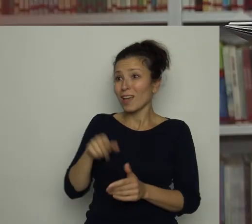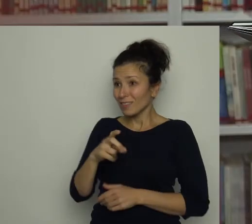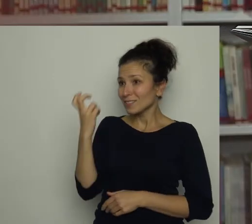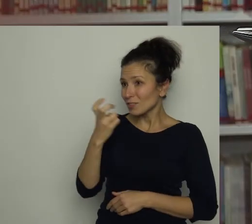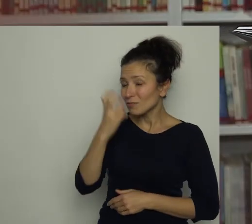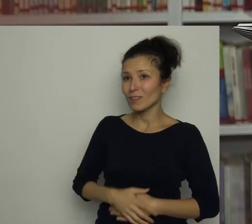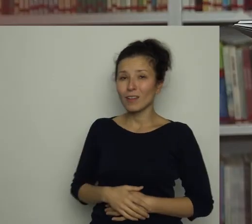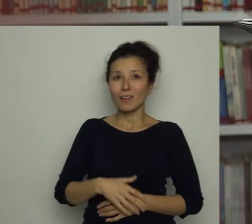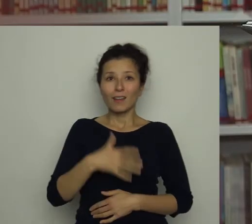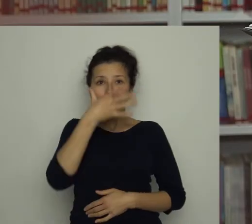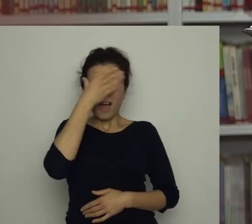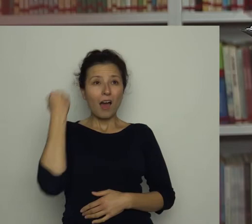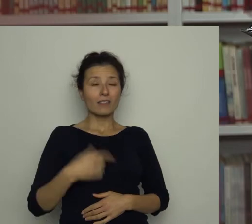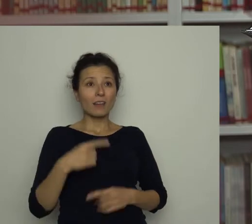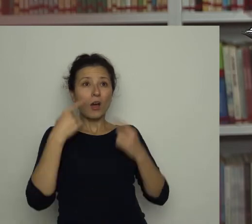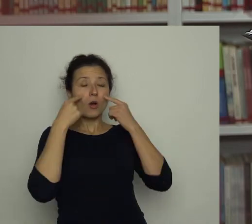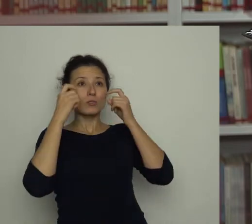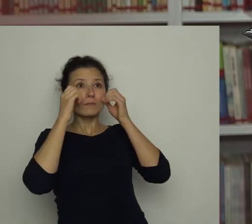Antkowi aż oczy się zaświeciły.